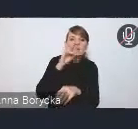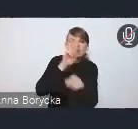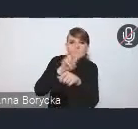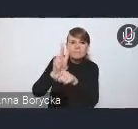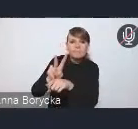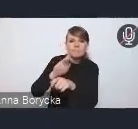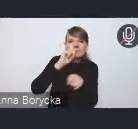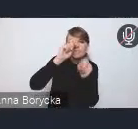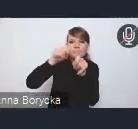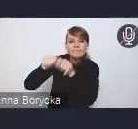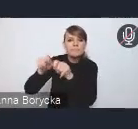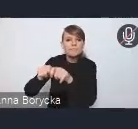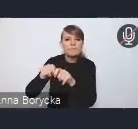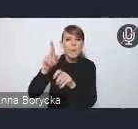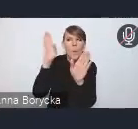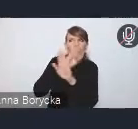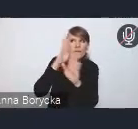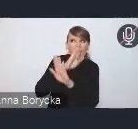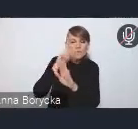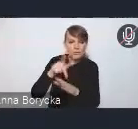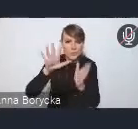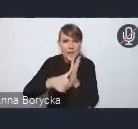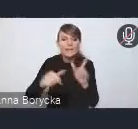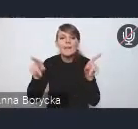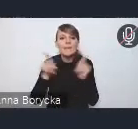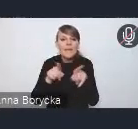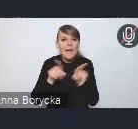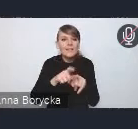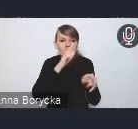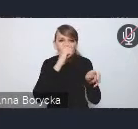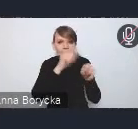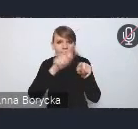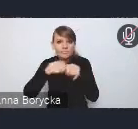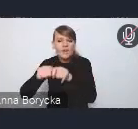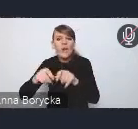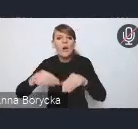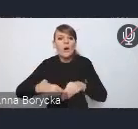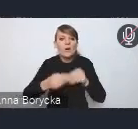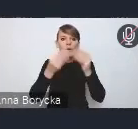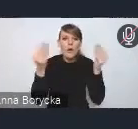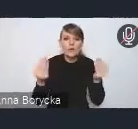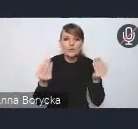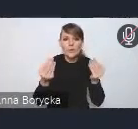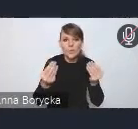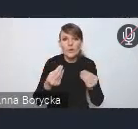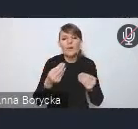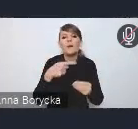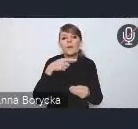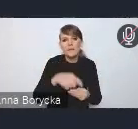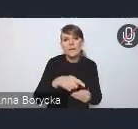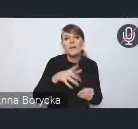czy też Systemu Monitoringu Rozwoju Miejskiej Zieleni.